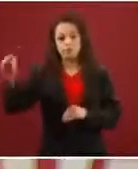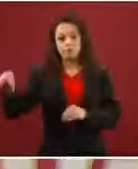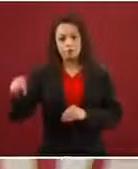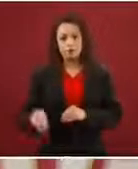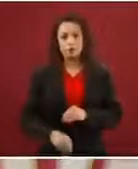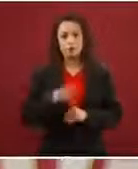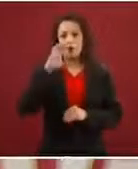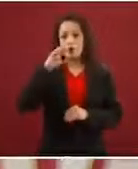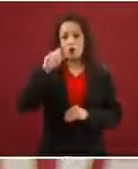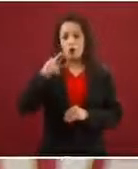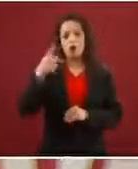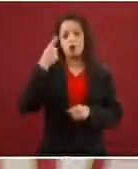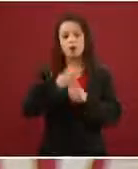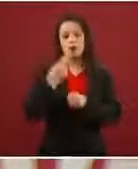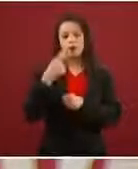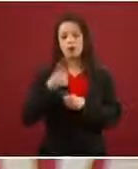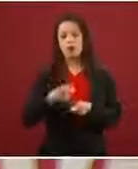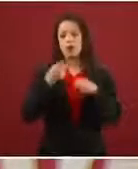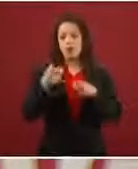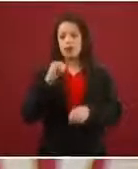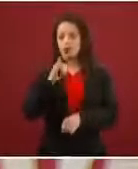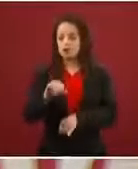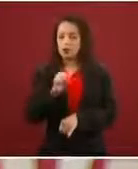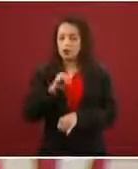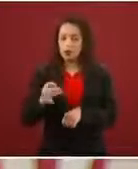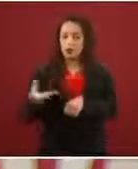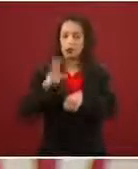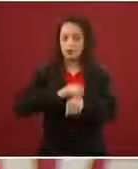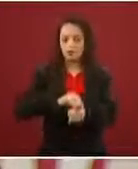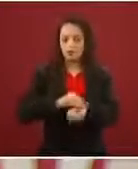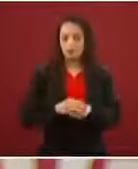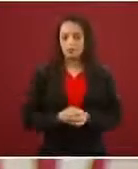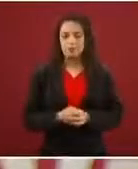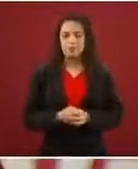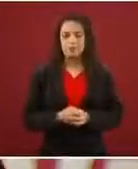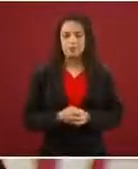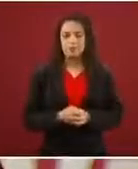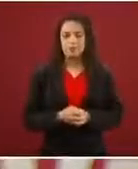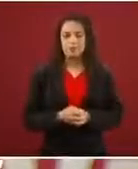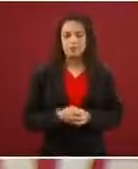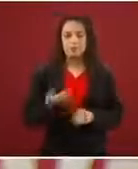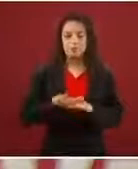Eso, por ejemplo, se los informamos ahora que fue la caravana mencionada, y dijeron: